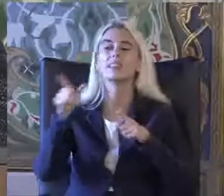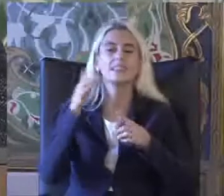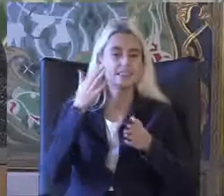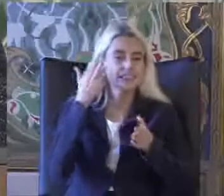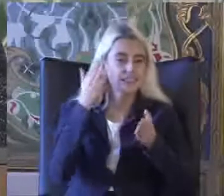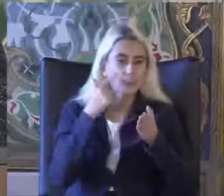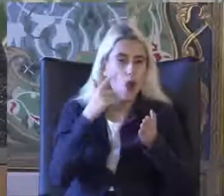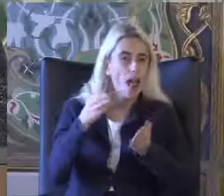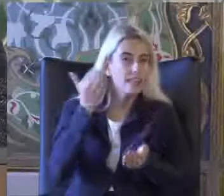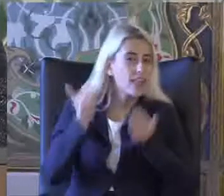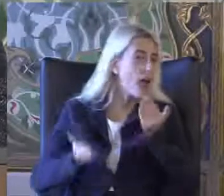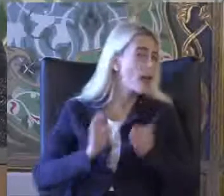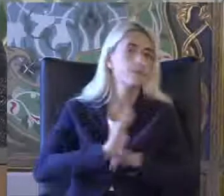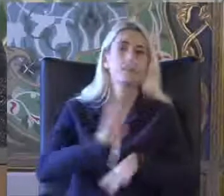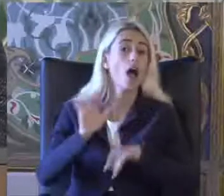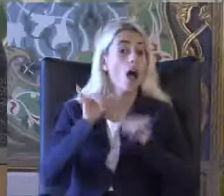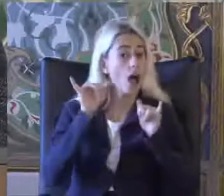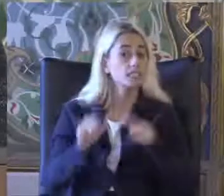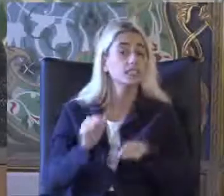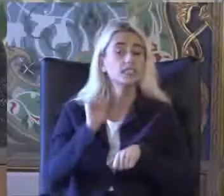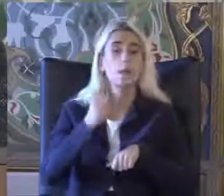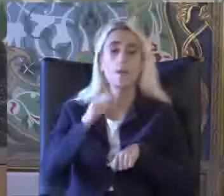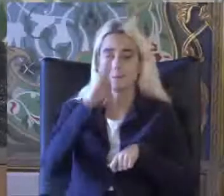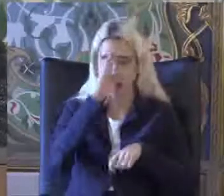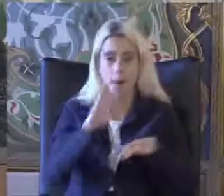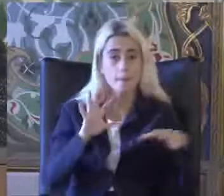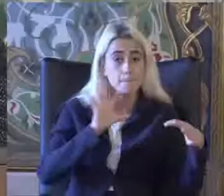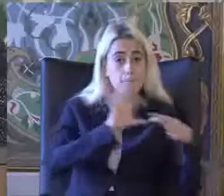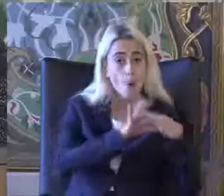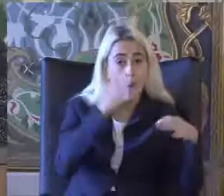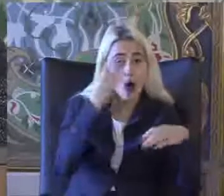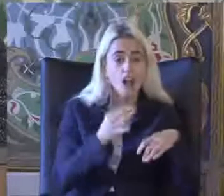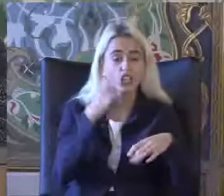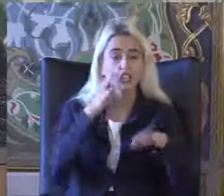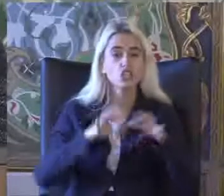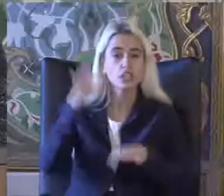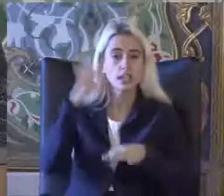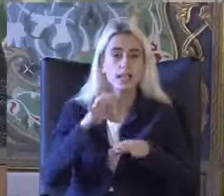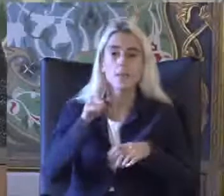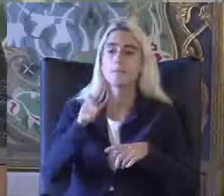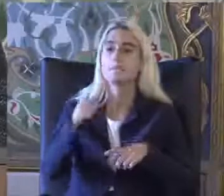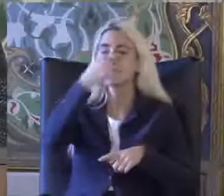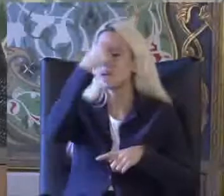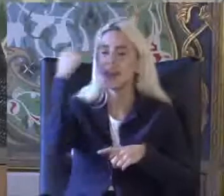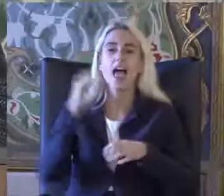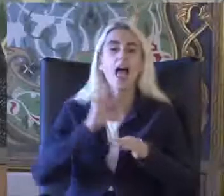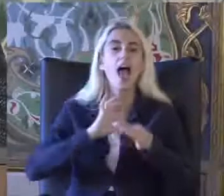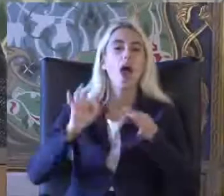Aynı zamanda Bağımlı olan kişinin Belirli bir ekonomi Düzeyin altında bir